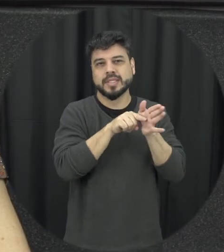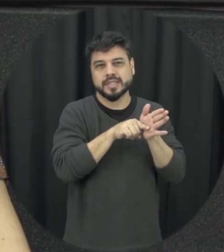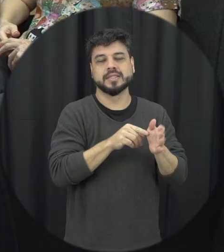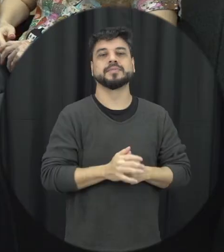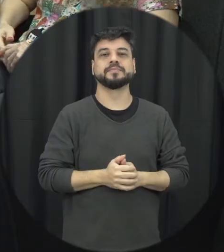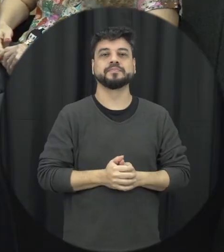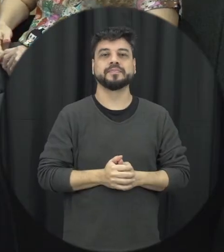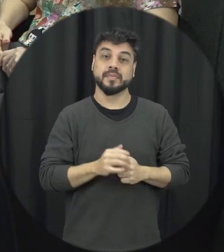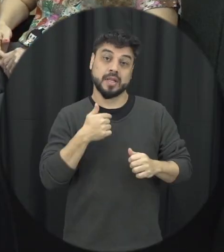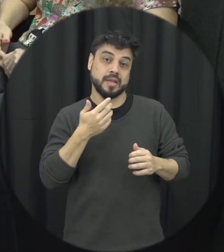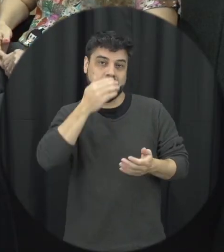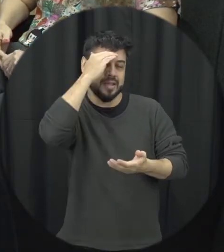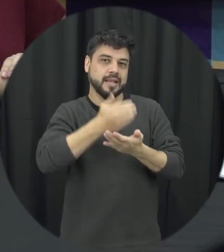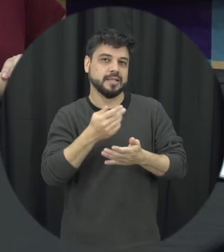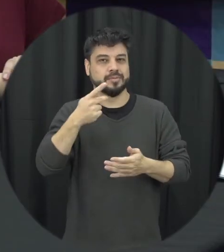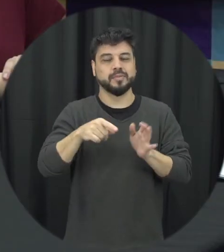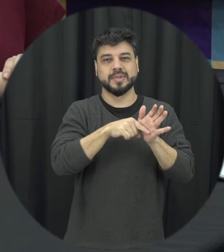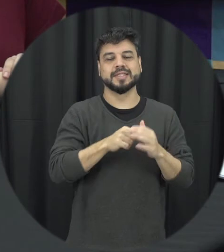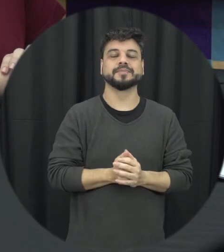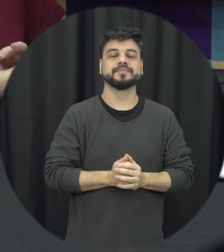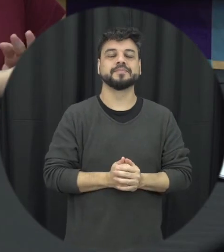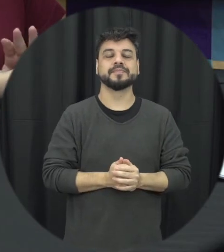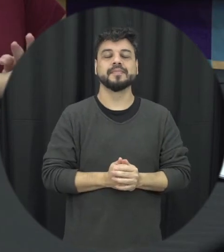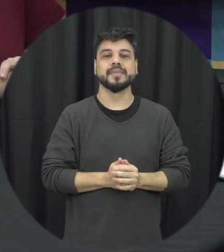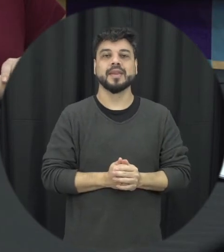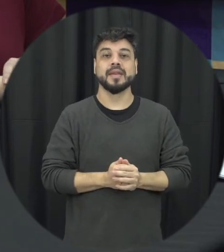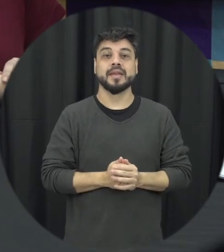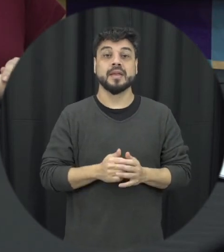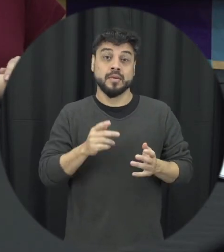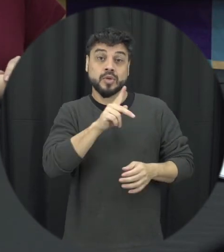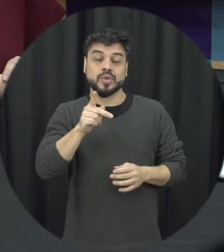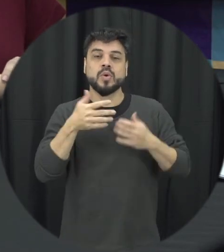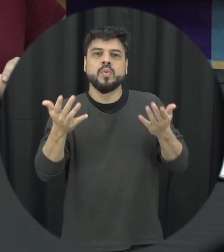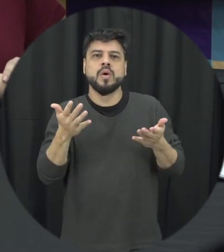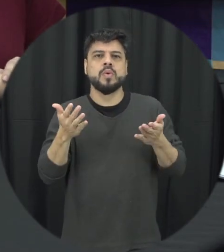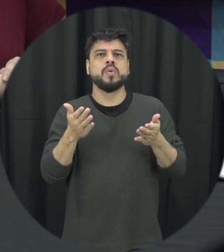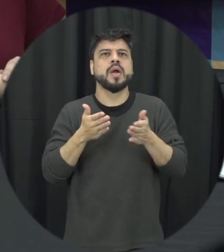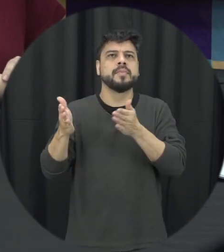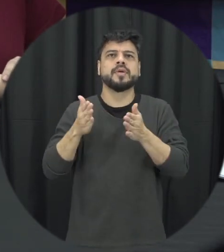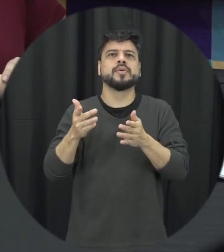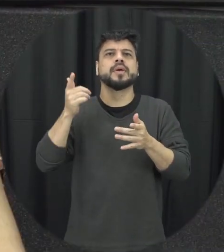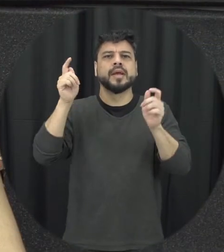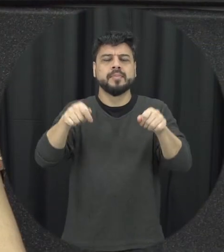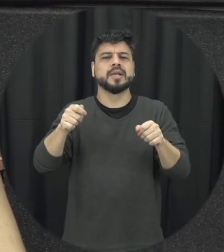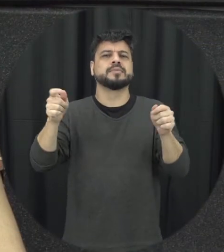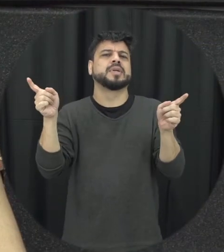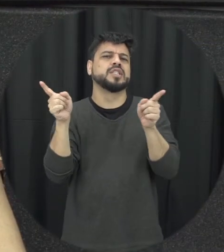a professora e quais outros caminhos são possíveis para reduzir a violência contra mulher acho que o